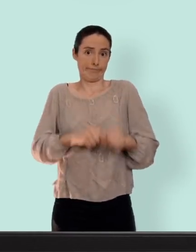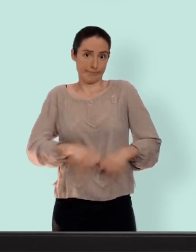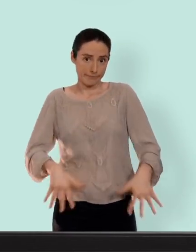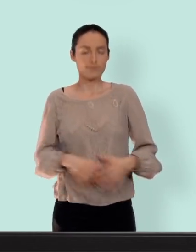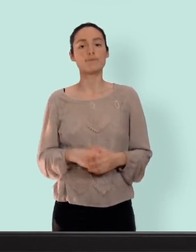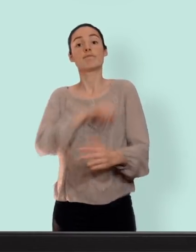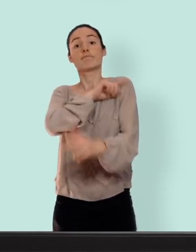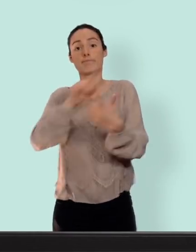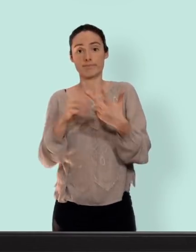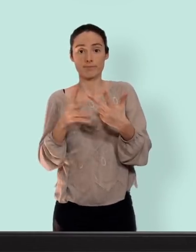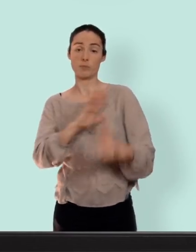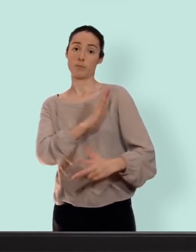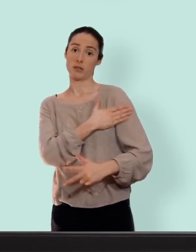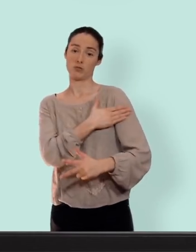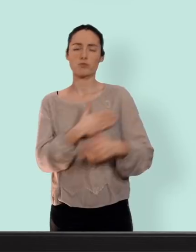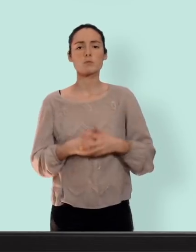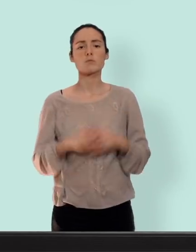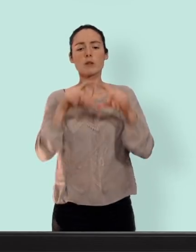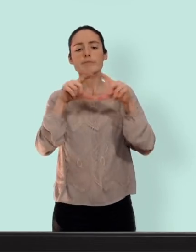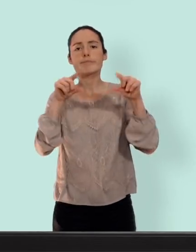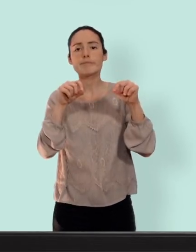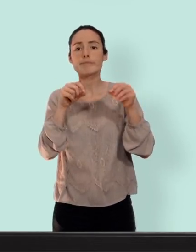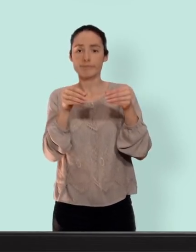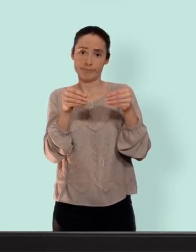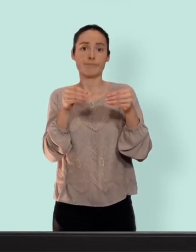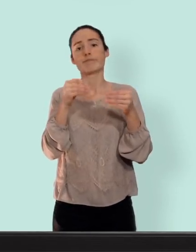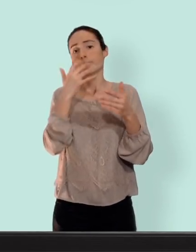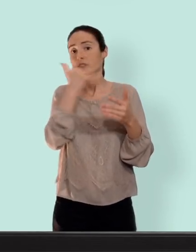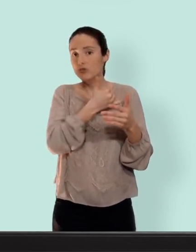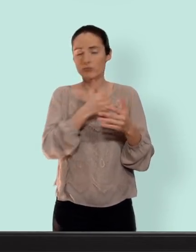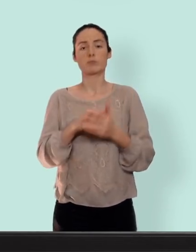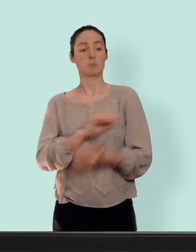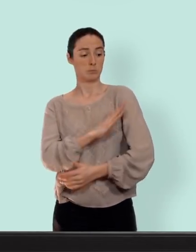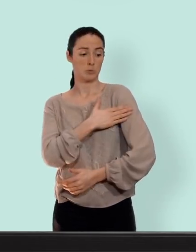patch... un petit carré comme ça beige qu'on colle sur la peau... on laisse une semaine